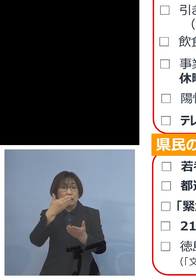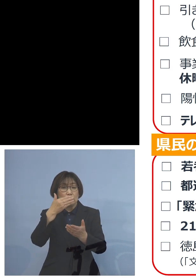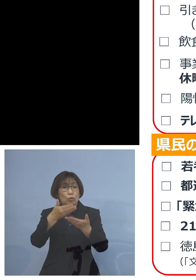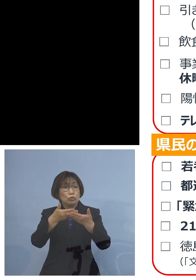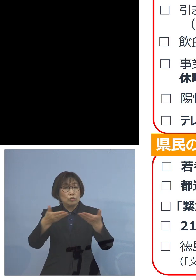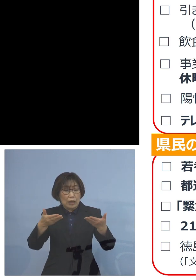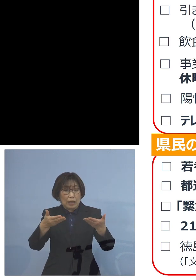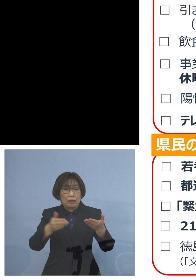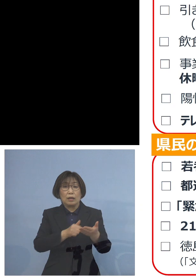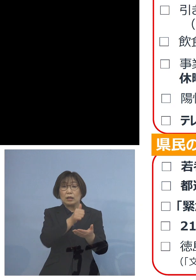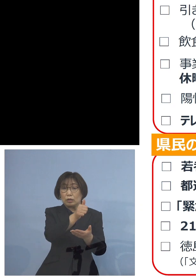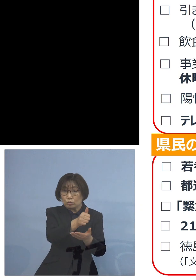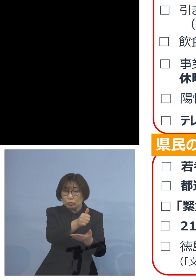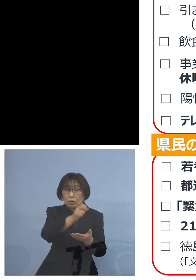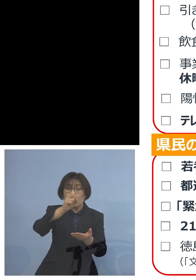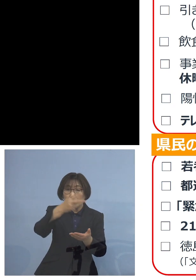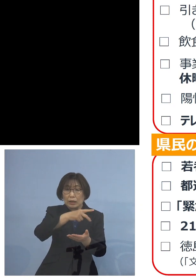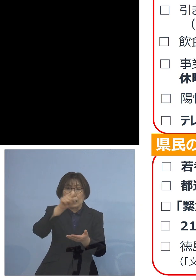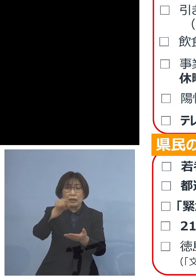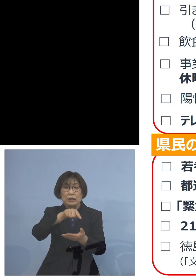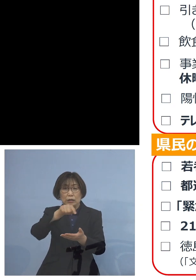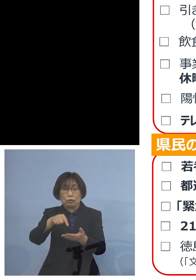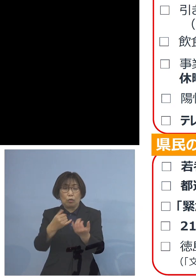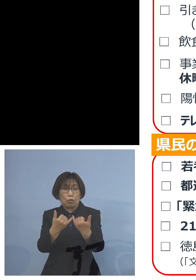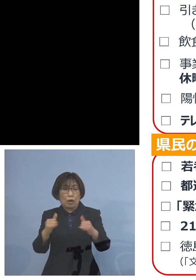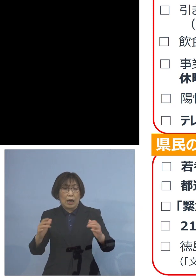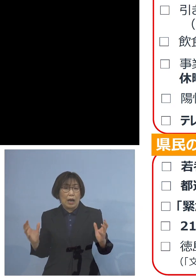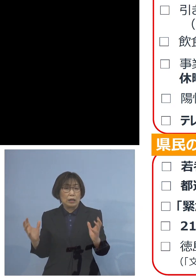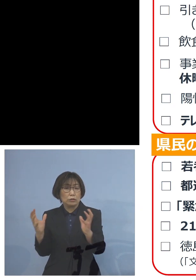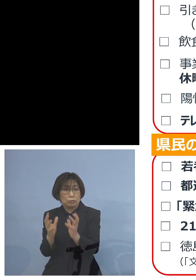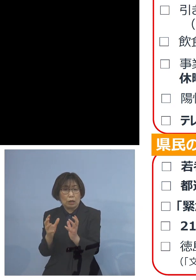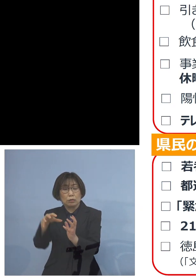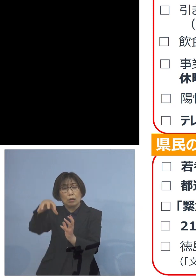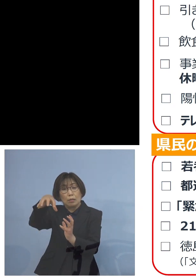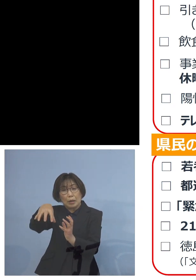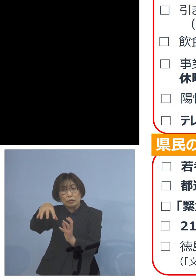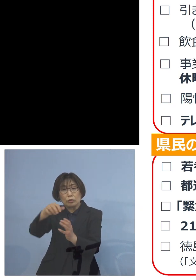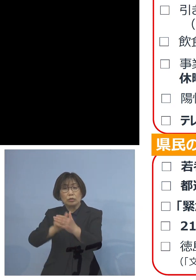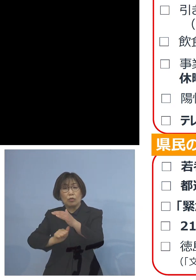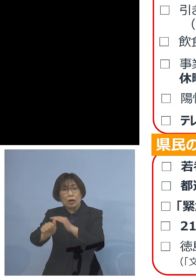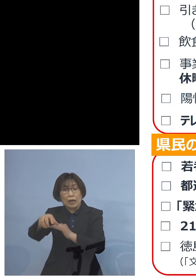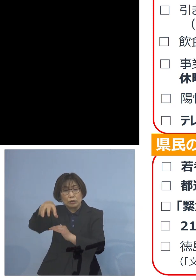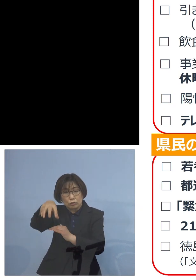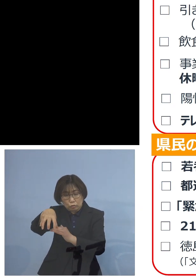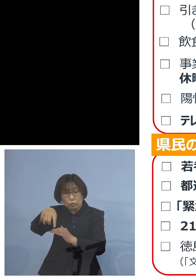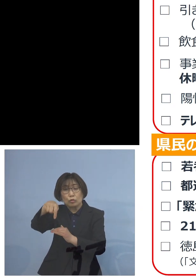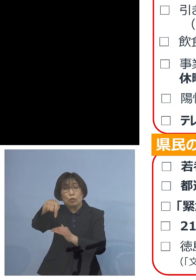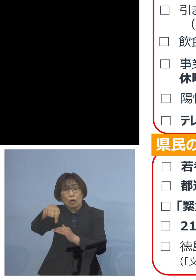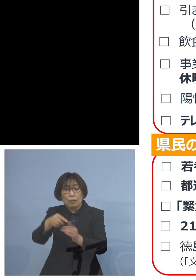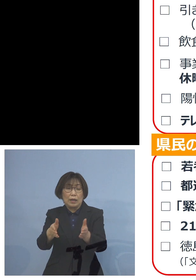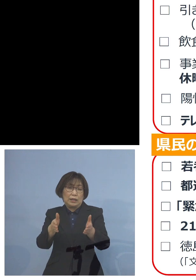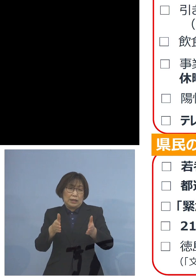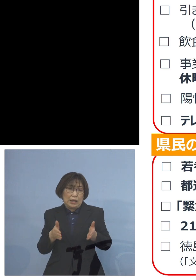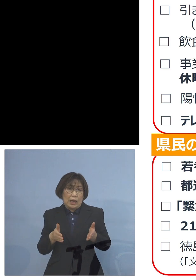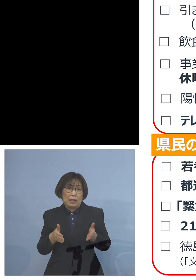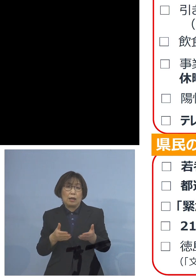あるいは人の集まる場所への外出 これを控えていただきたいと思います